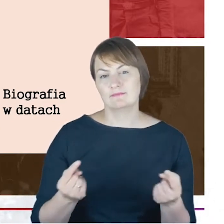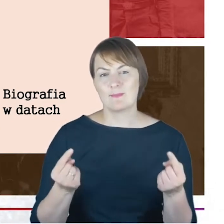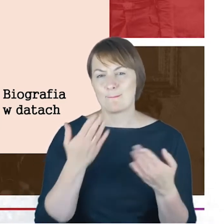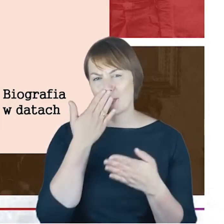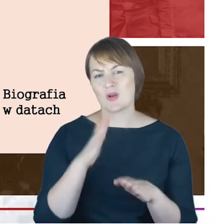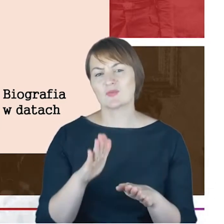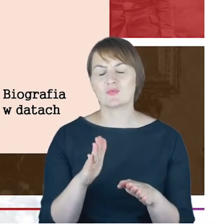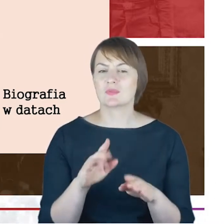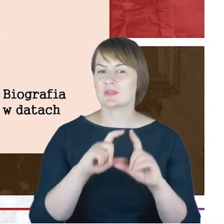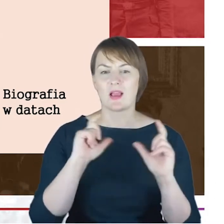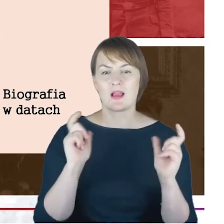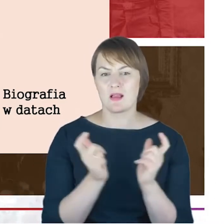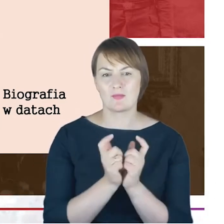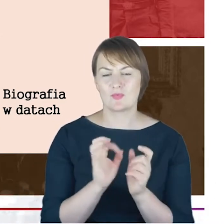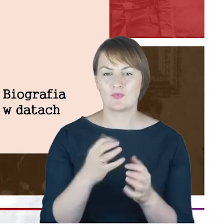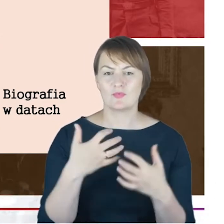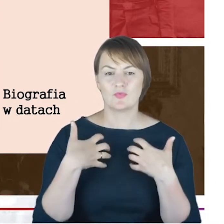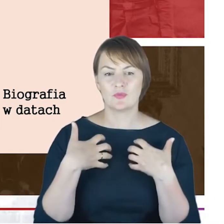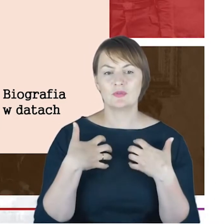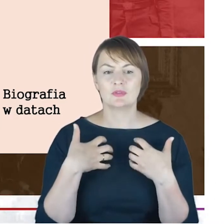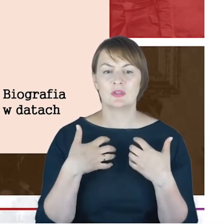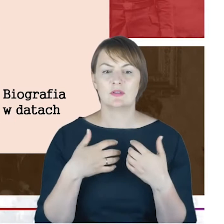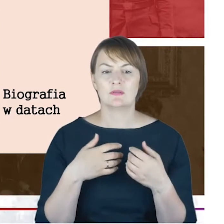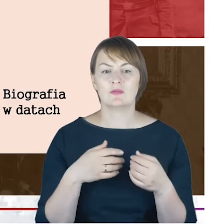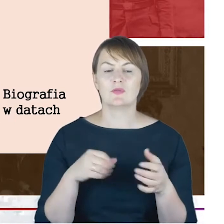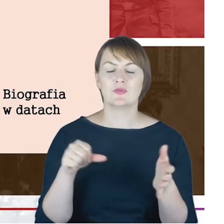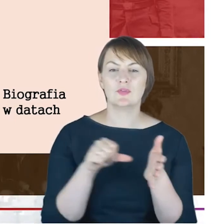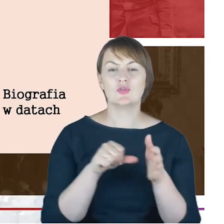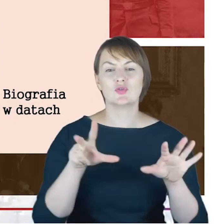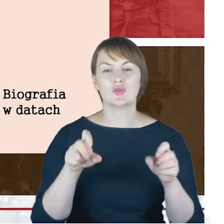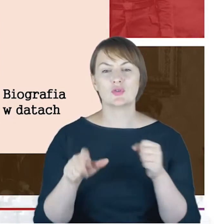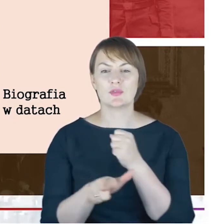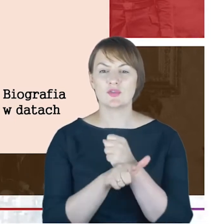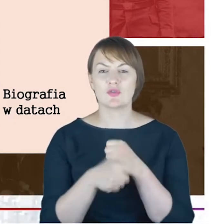Rabina Cohna: to oczywiście długi okres 1872–14 Rabin Gminy